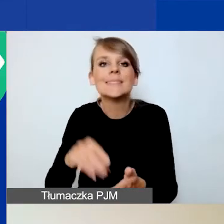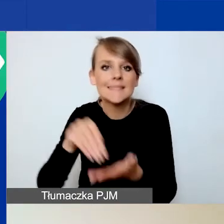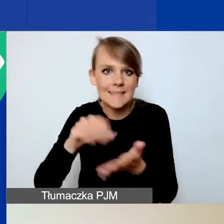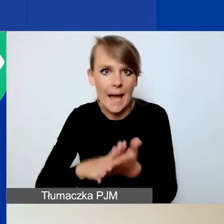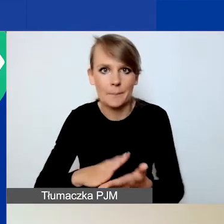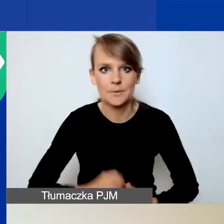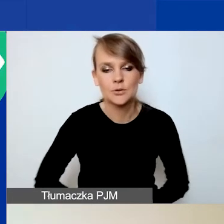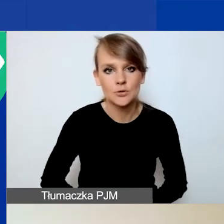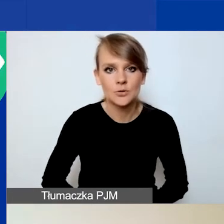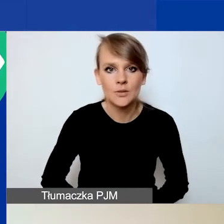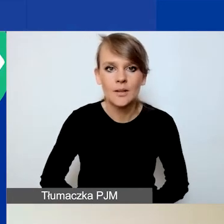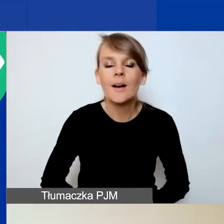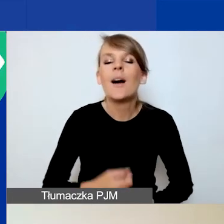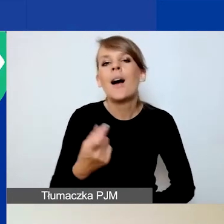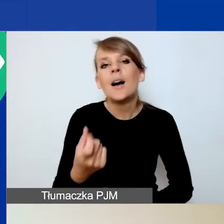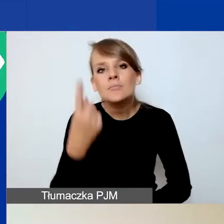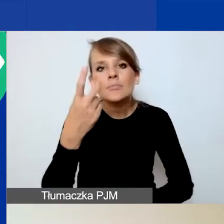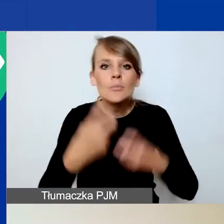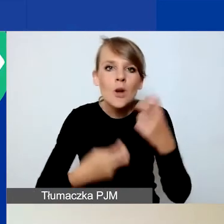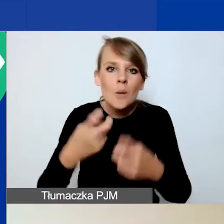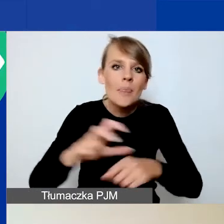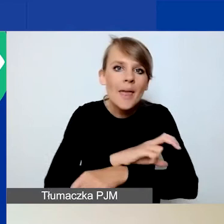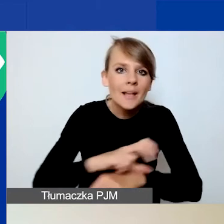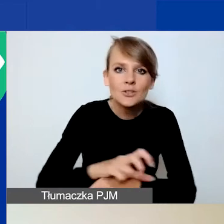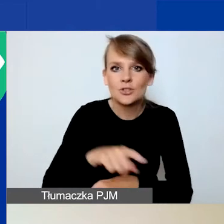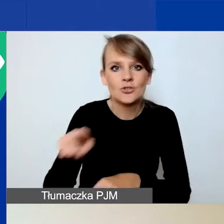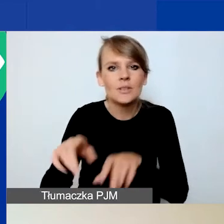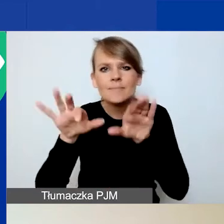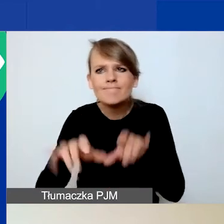W razie problemów technicznych z obsługą Generatora odsyłam do maila